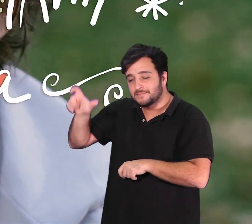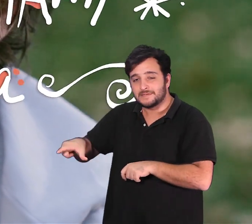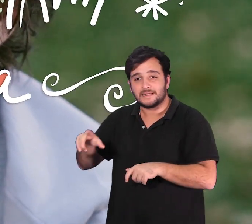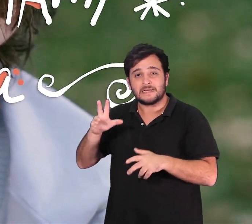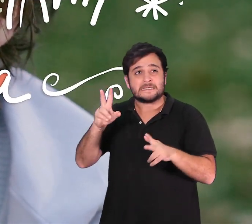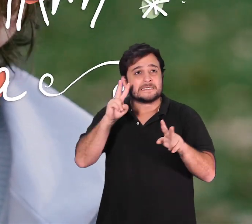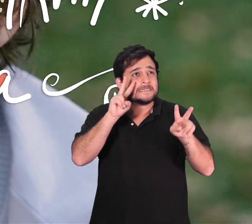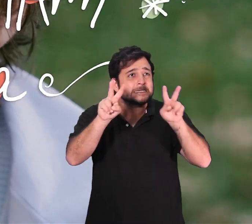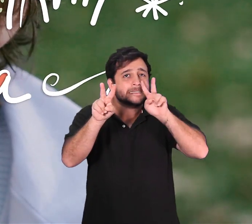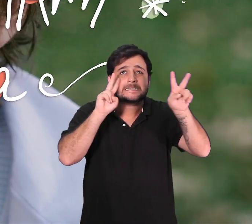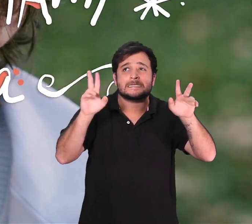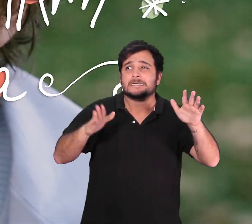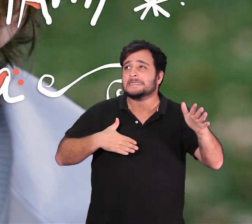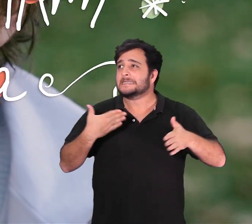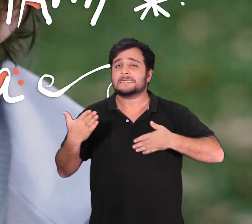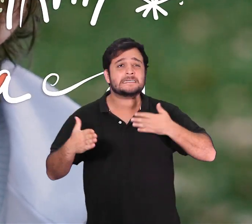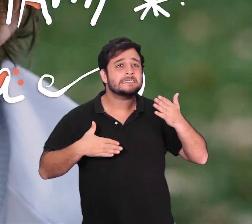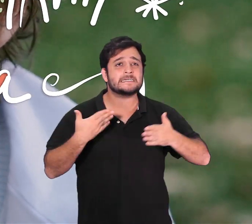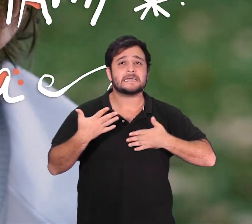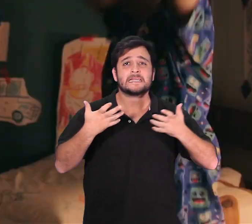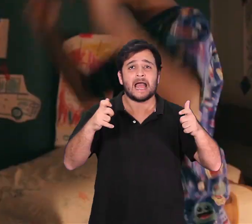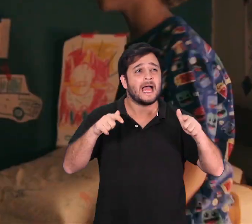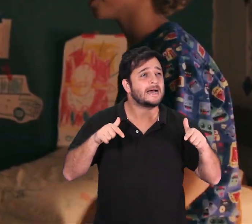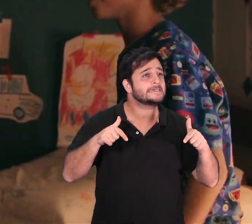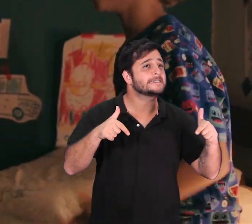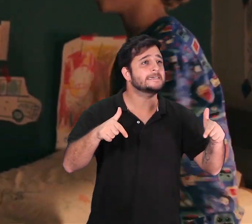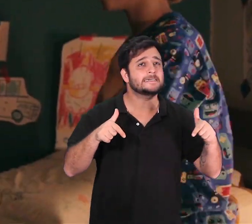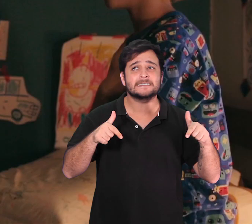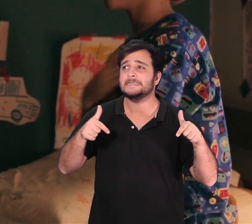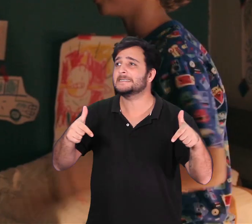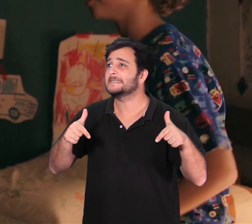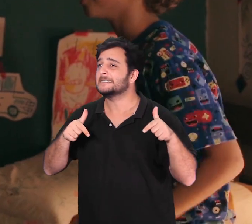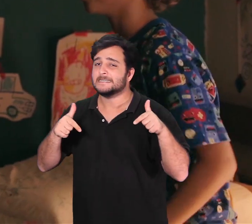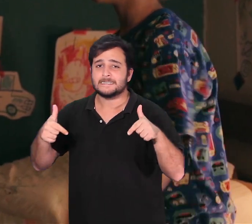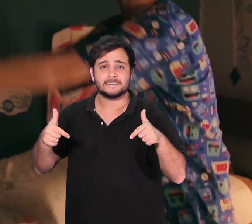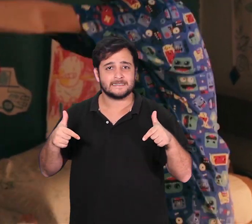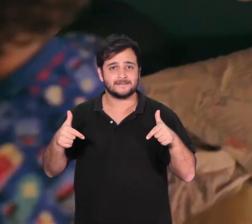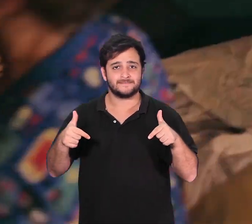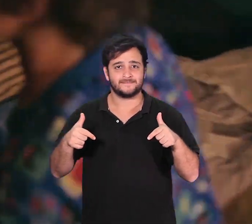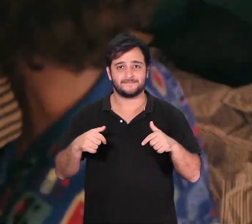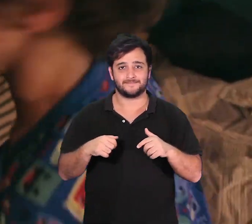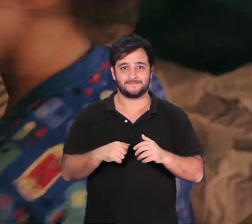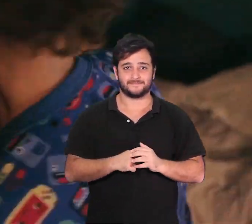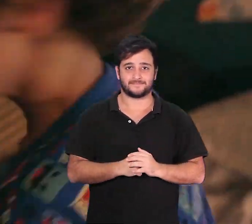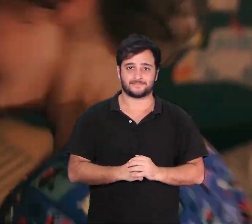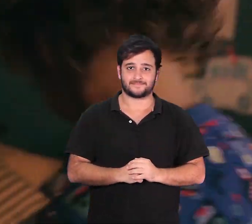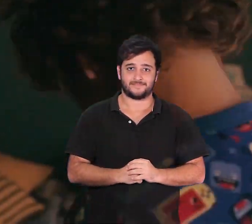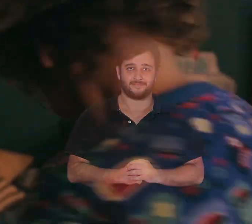revela como uma criança aprende a lidar com situações que parecem terrivelmente assustadoras.